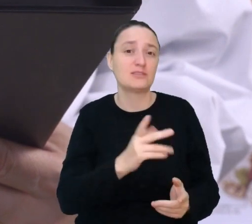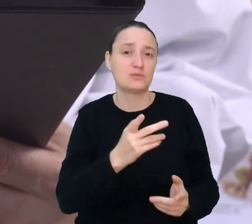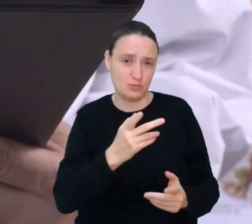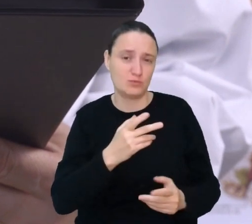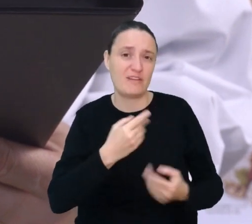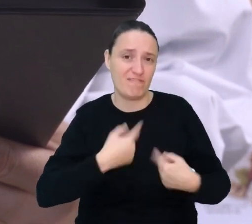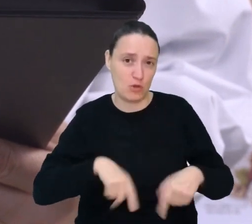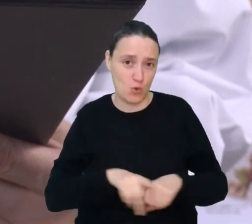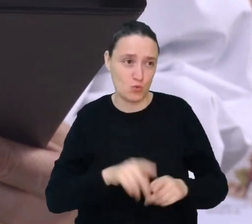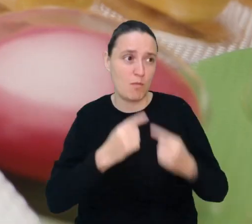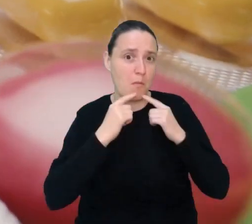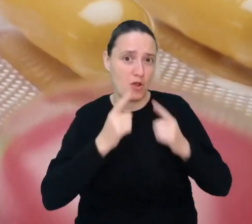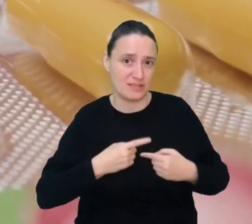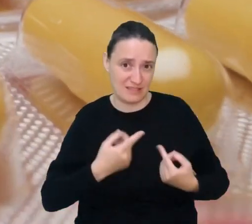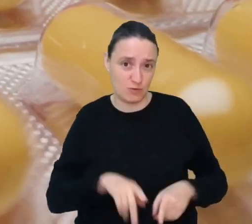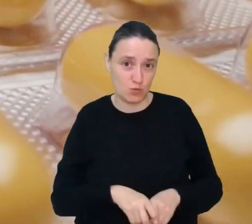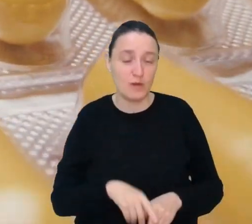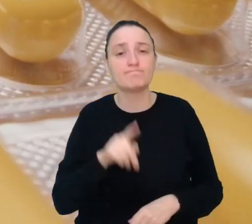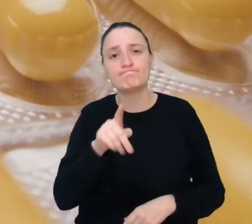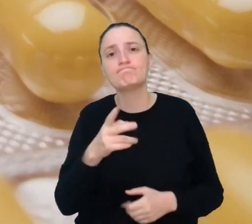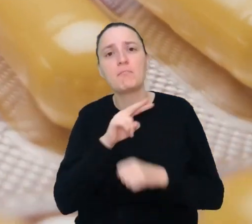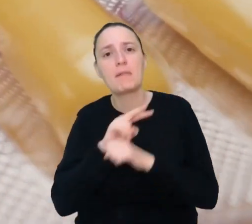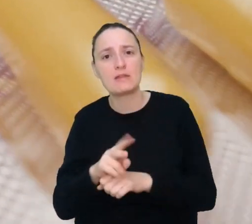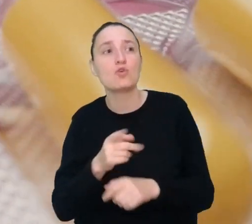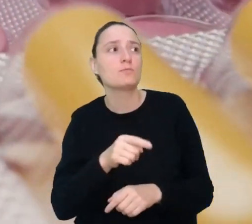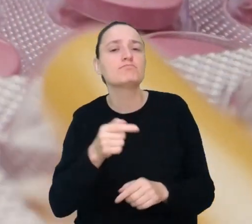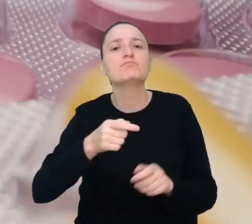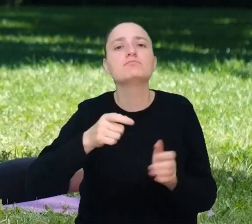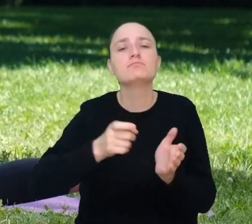Mentor medyczny będzie pilnować, by pacjenci brali przepisane leki,